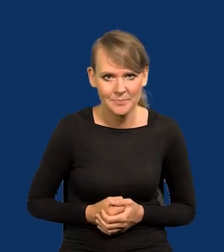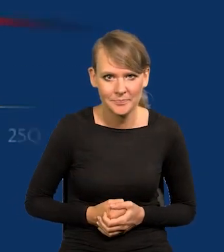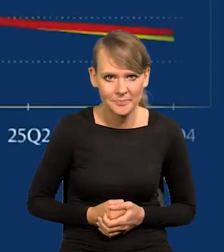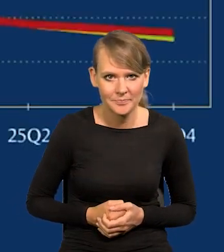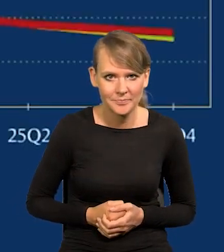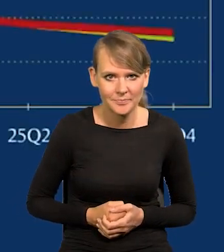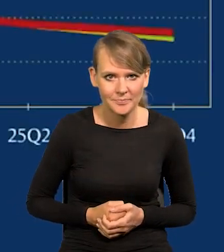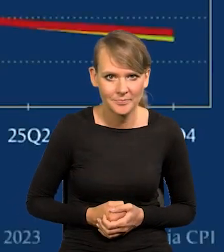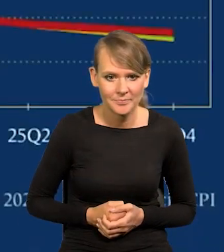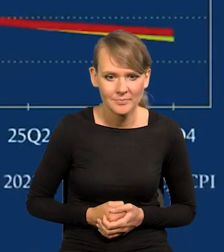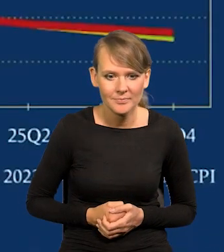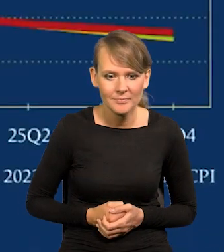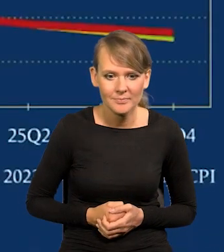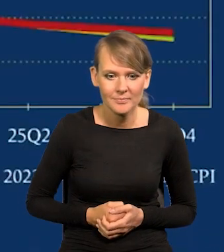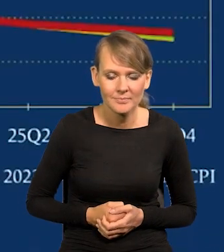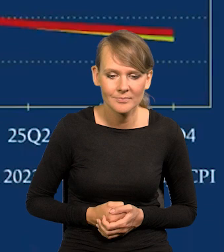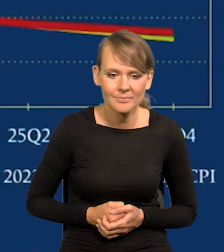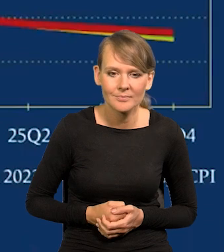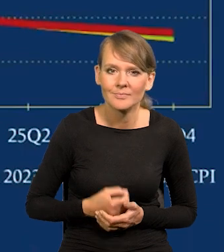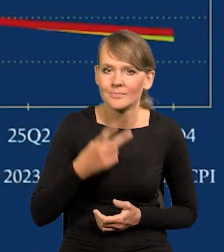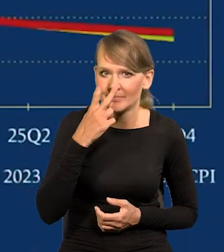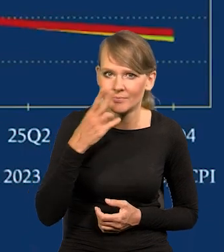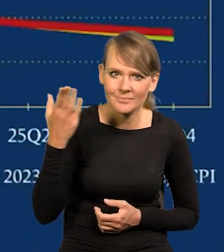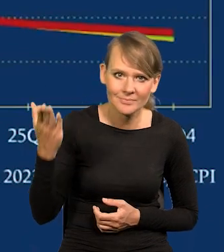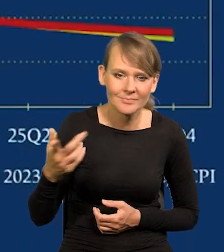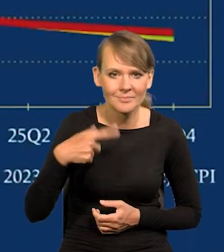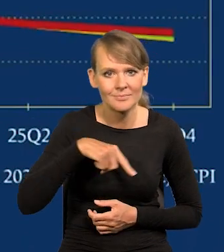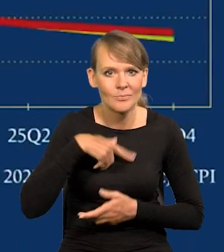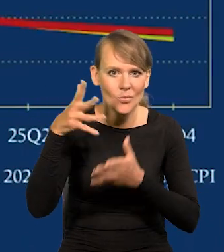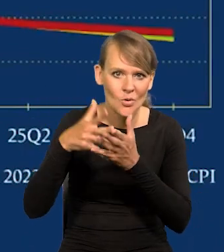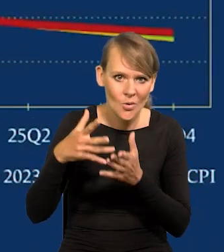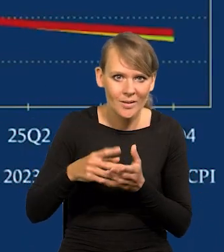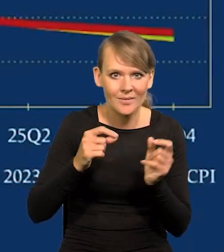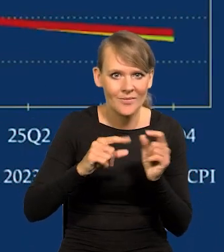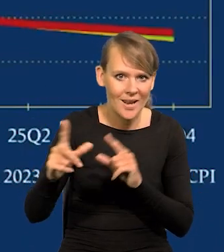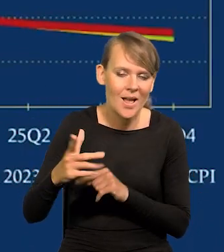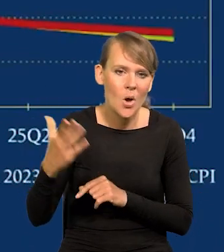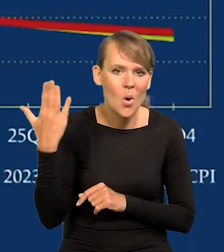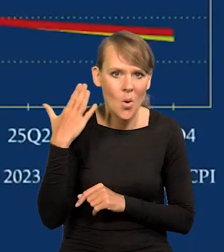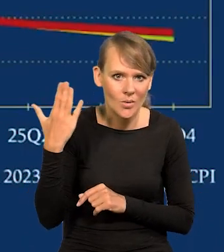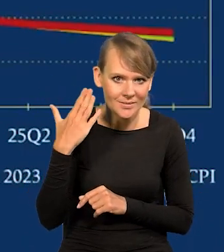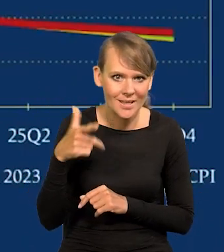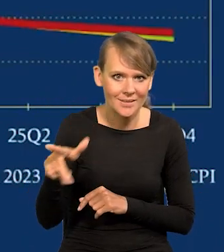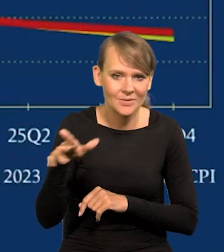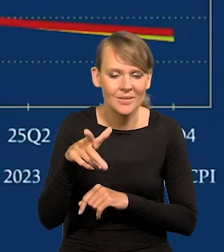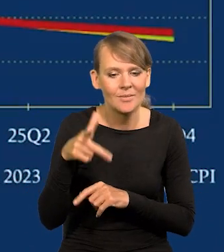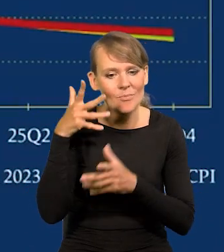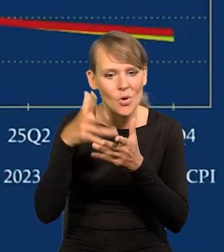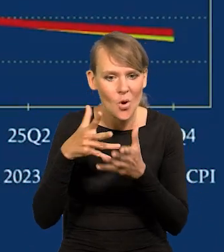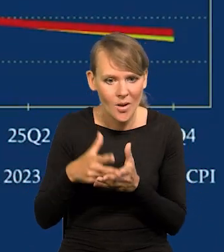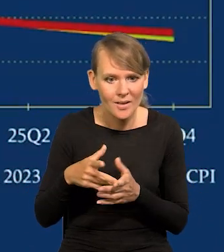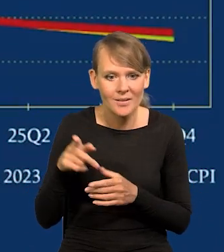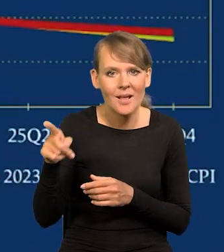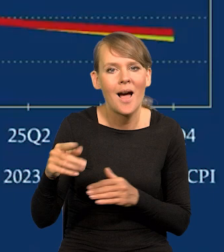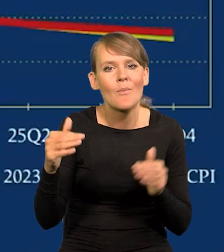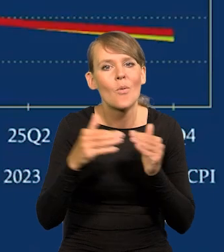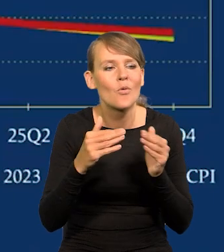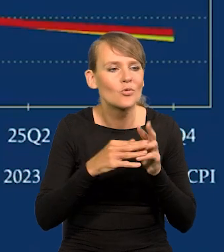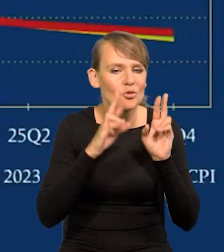Proszę bardzo. I nasze projekcje inflacji w ostatnich tych projekcjach, które były robione na tle rzeczywistości.